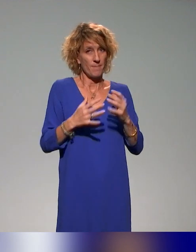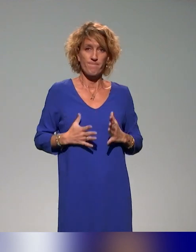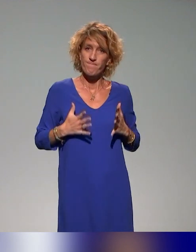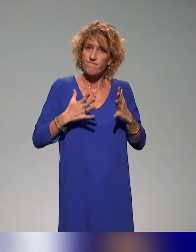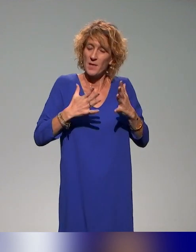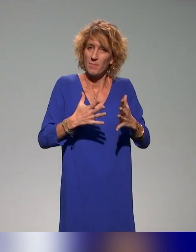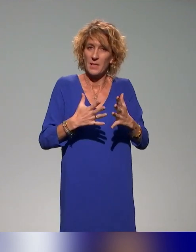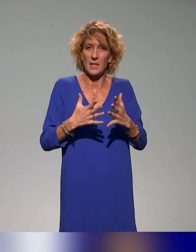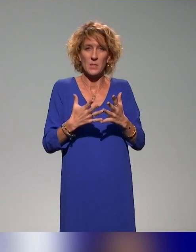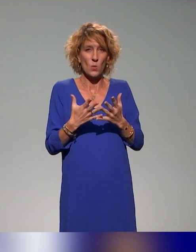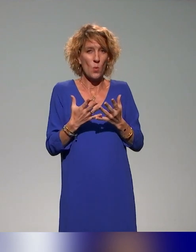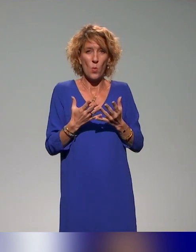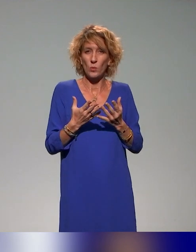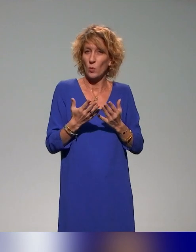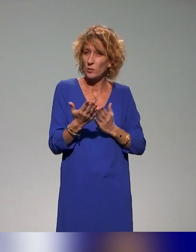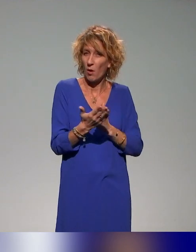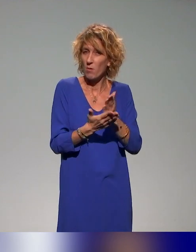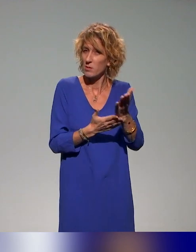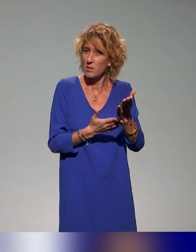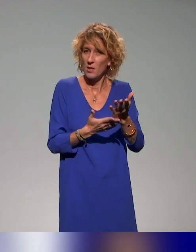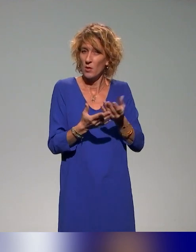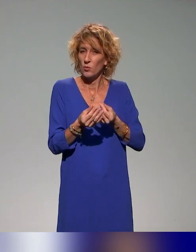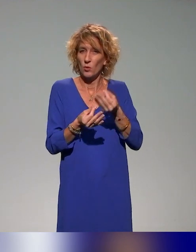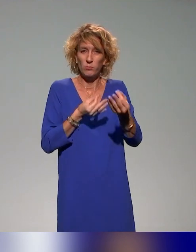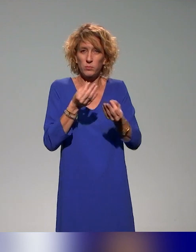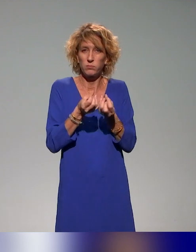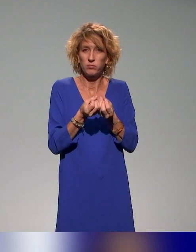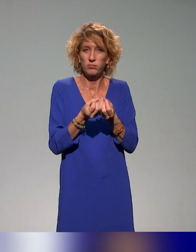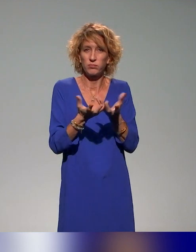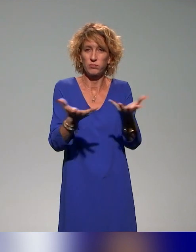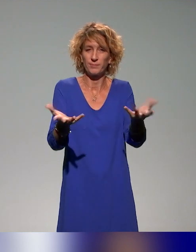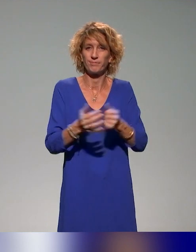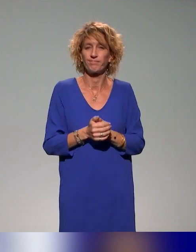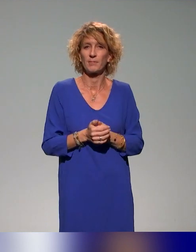de sens, et ça nous paraît quelque chose intégré à nos actions pour